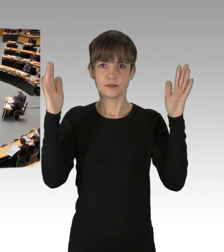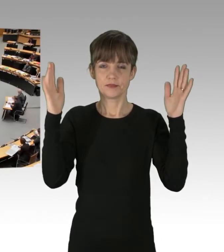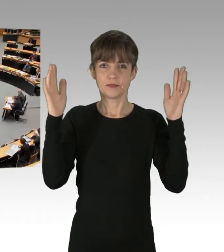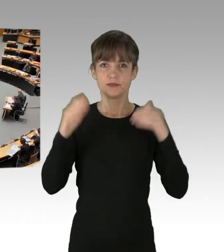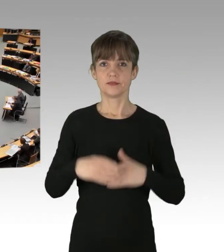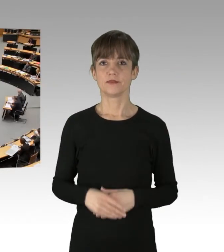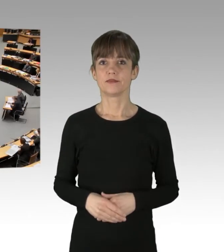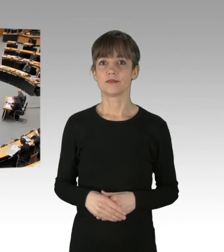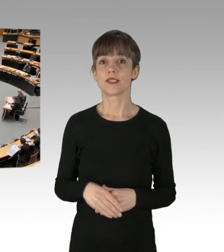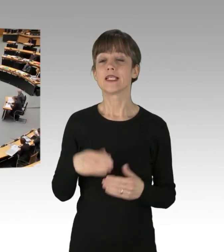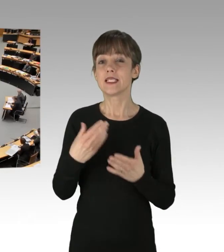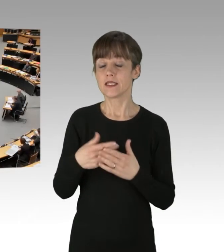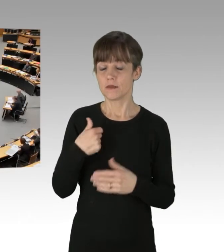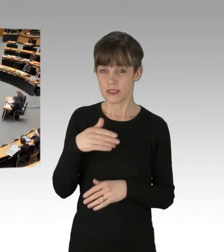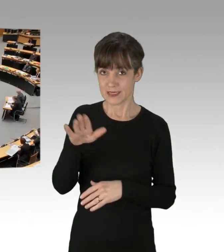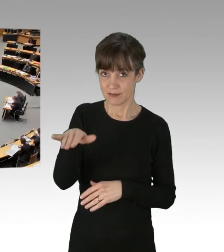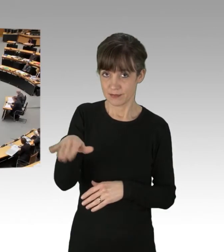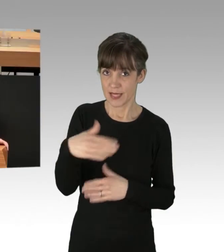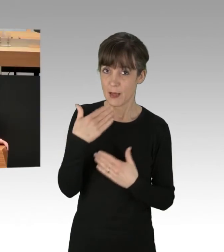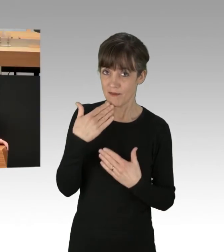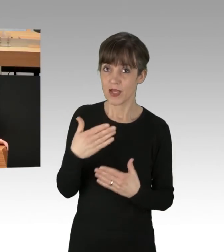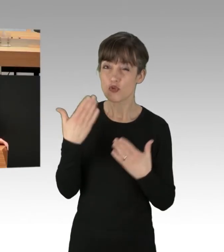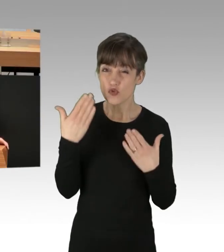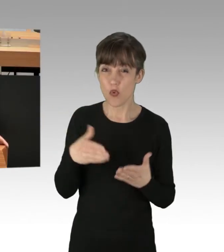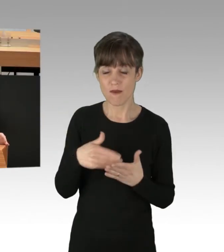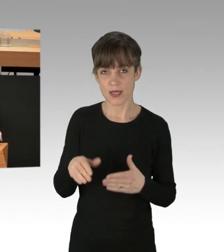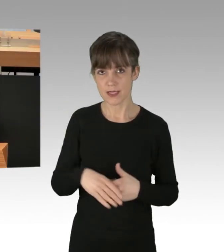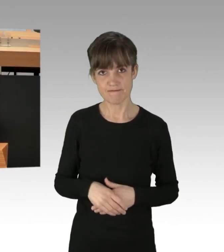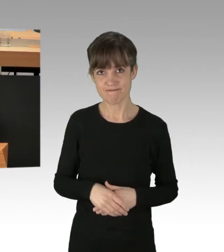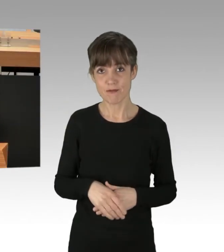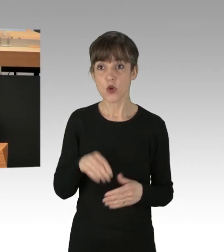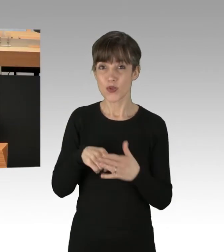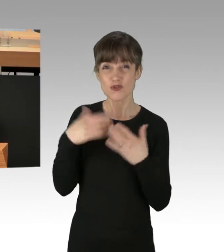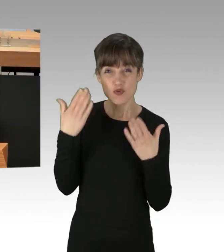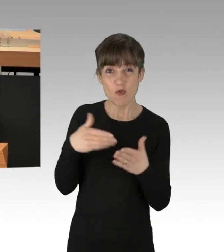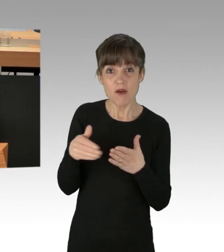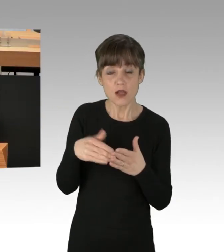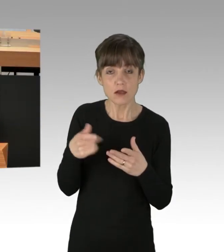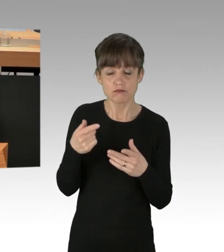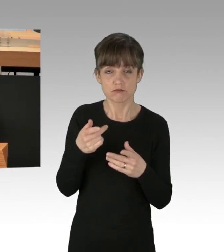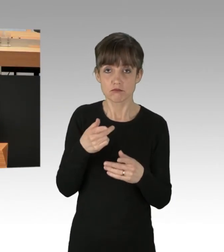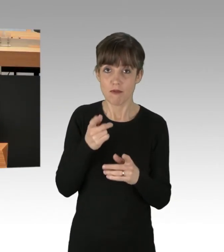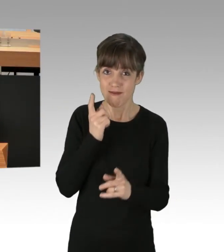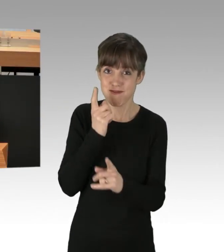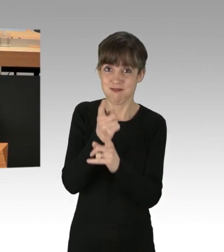Hier kann ich Sie nur aufrufen, diesen Weg nicht weiterzugehen. Denn er führt unvermeidlich ins Chaos. Klären Sie bitte, liebe Berliner Grüne,